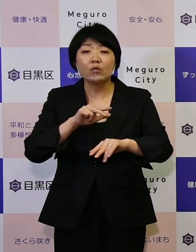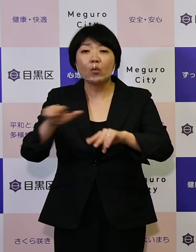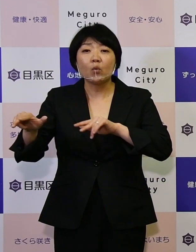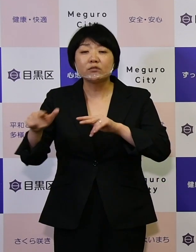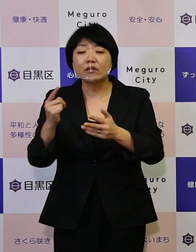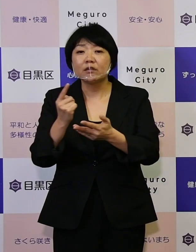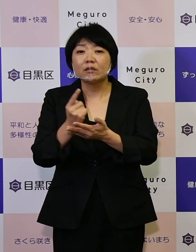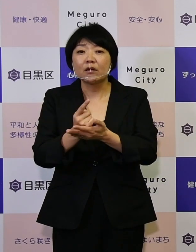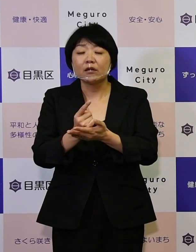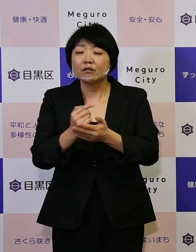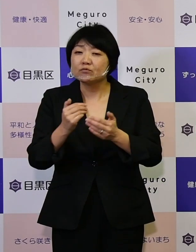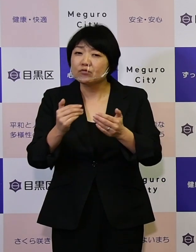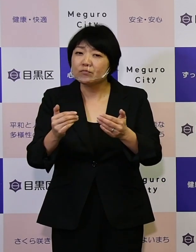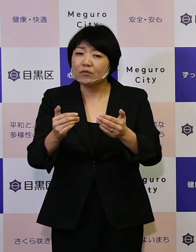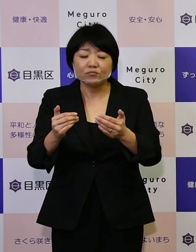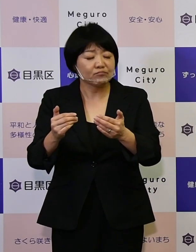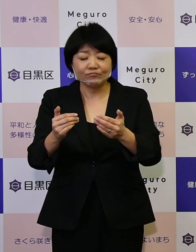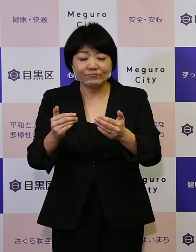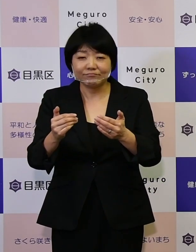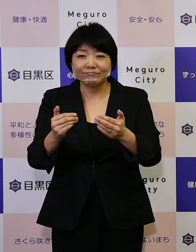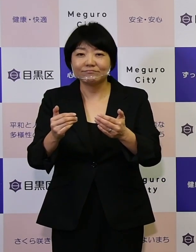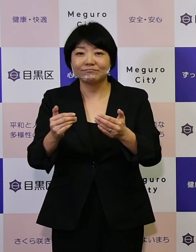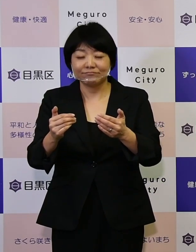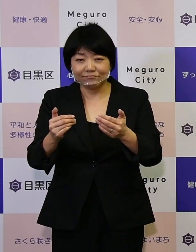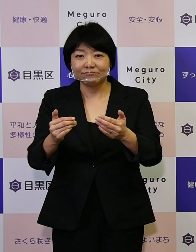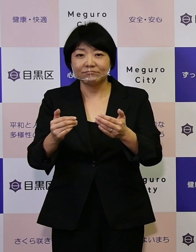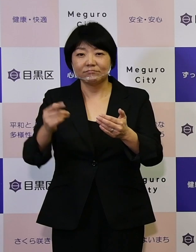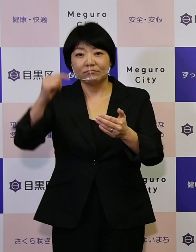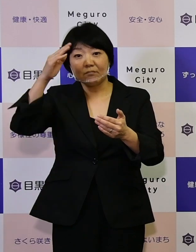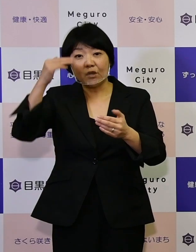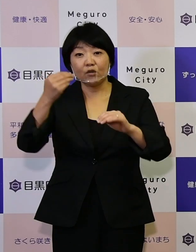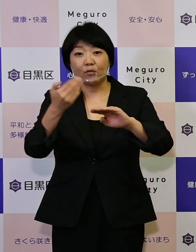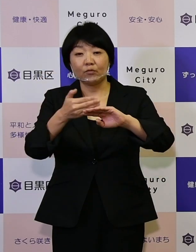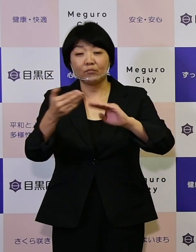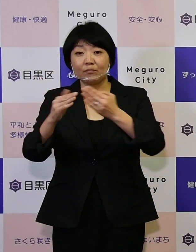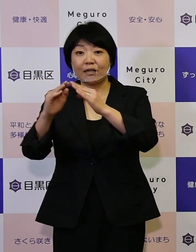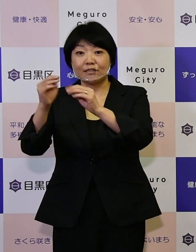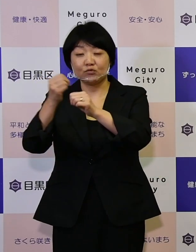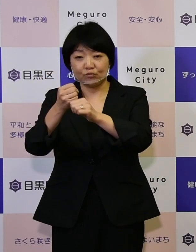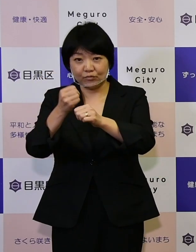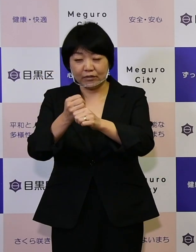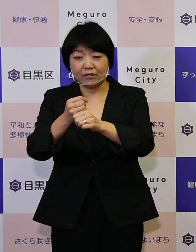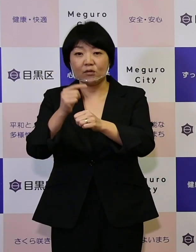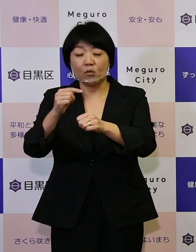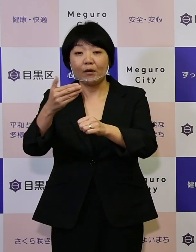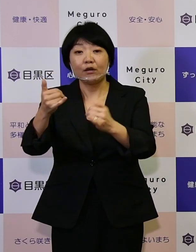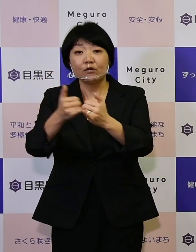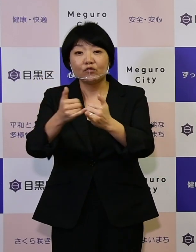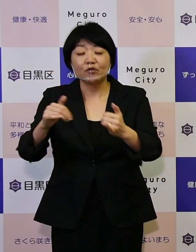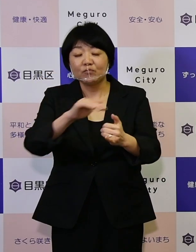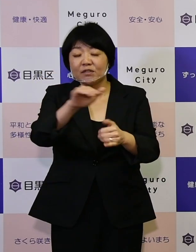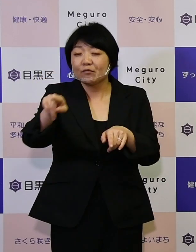行うものではありません。 目黒のまちづくりは区民の皆さんと共に